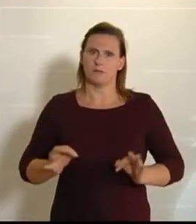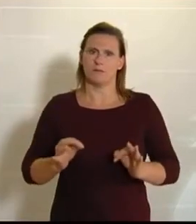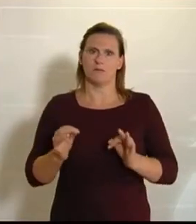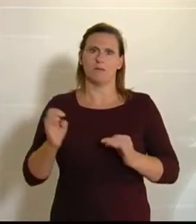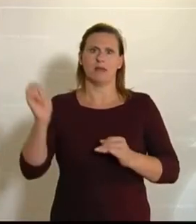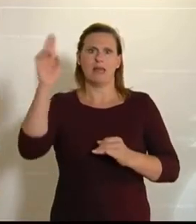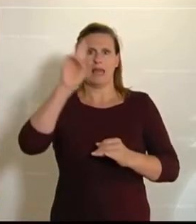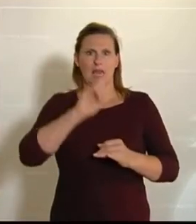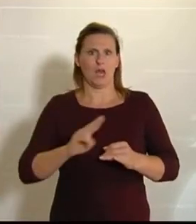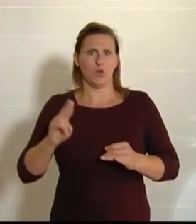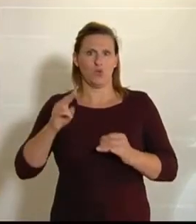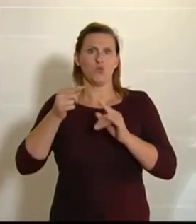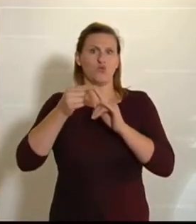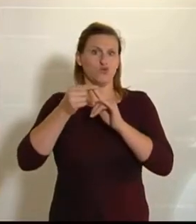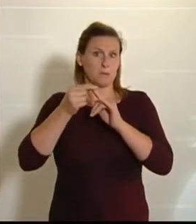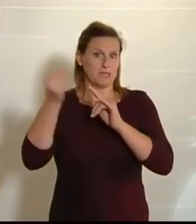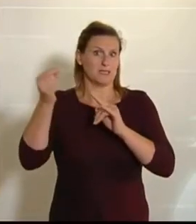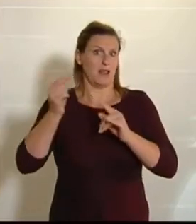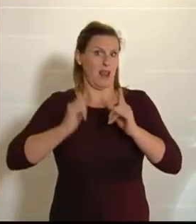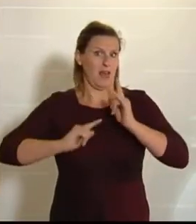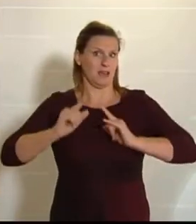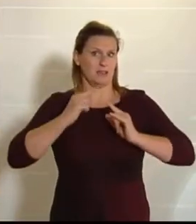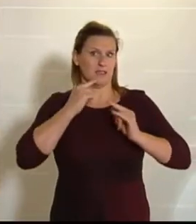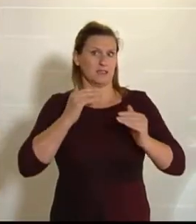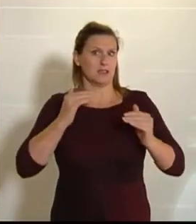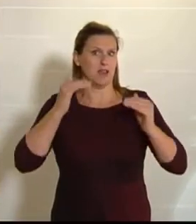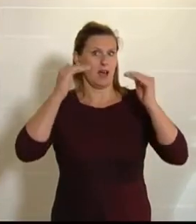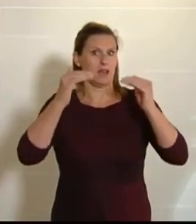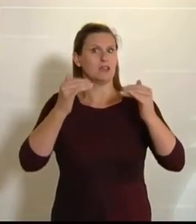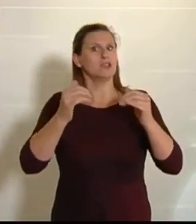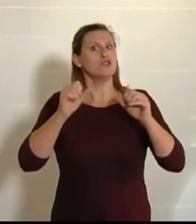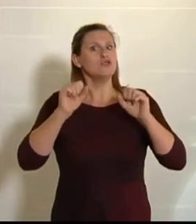Spitze – leider, muss man sagen –, denn wir verbauen jeden Tag 12 Hektar Grund. Seit